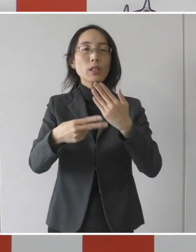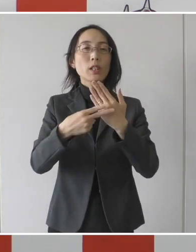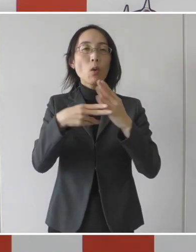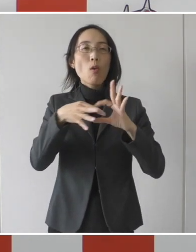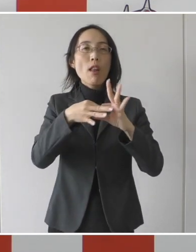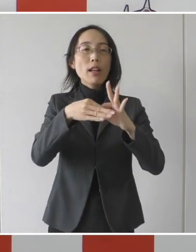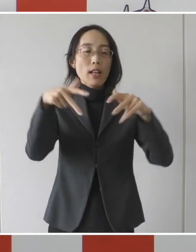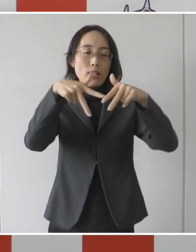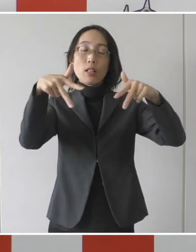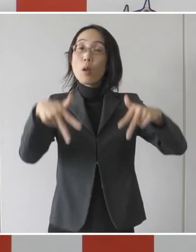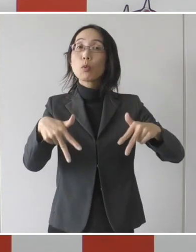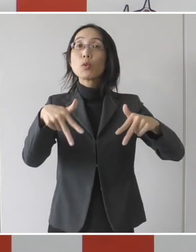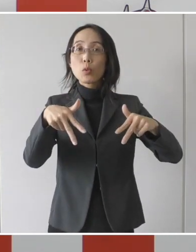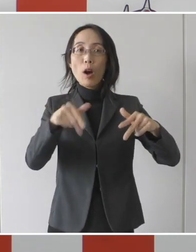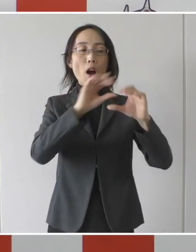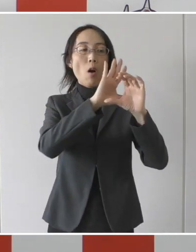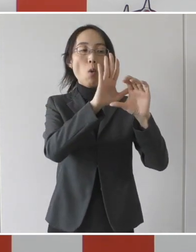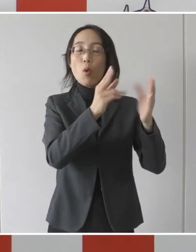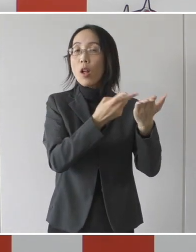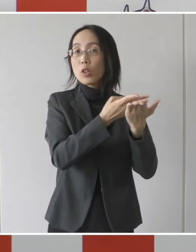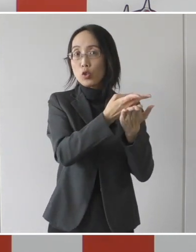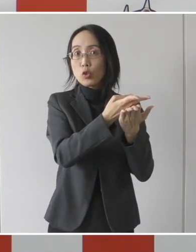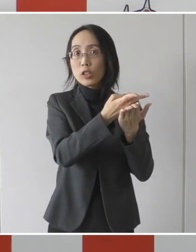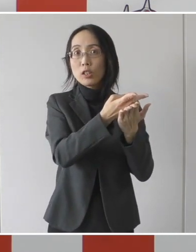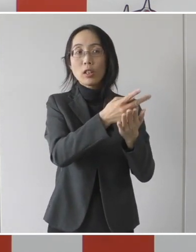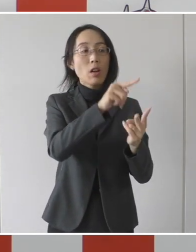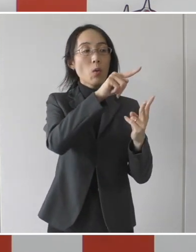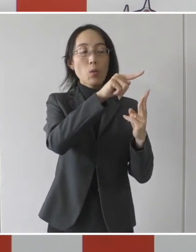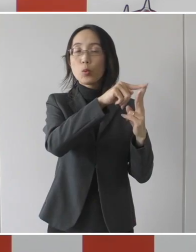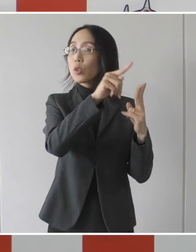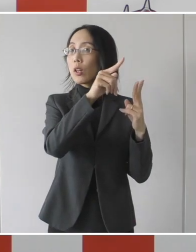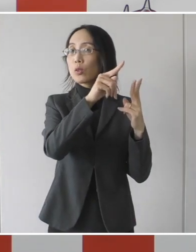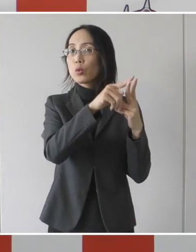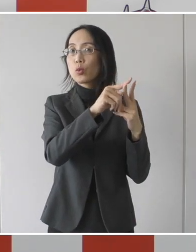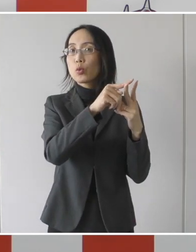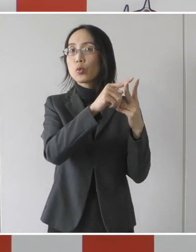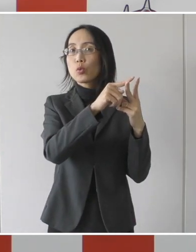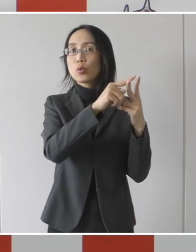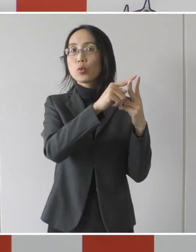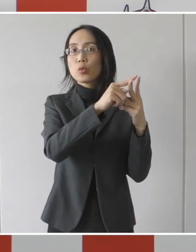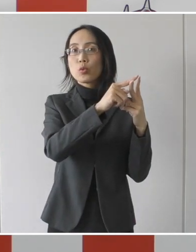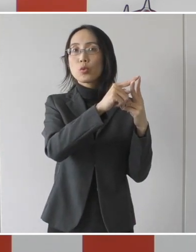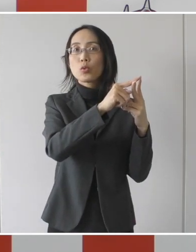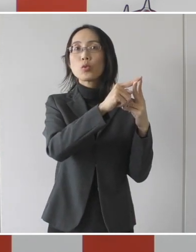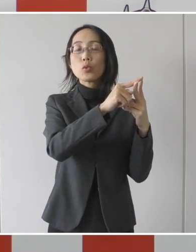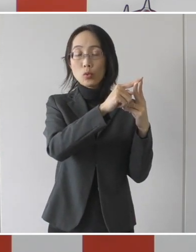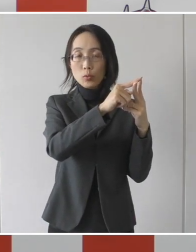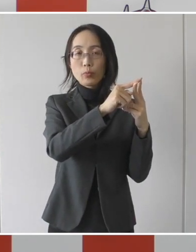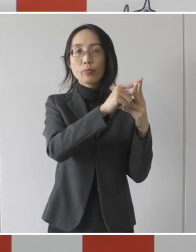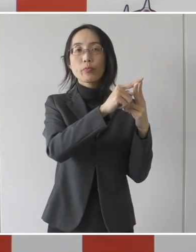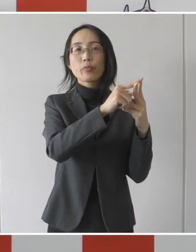急性期のコロナ患者受け入れ病院は、市民病院と医療センターということであります。